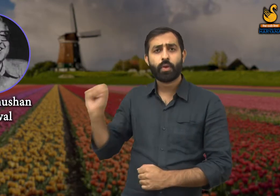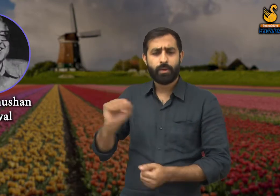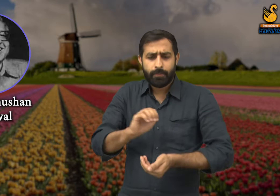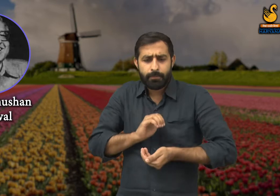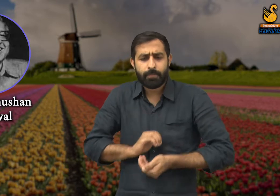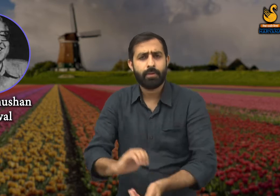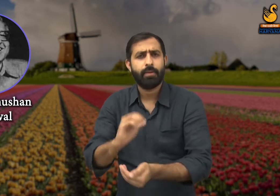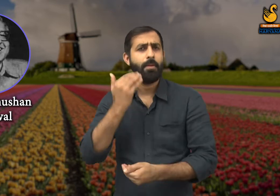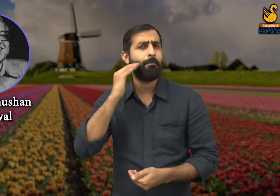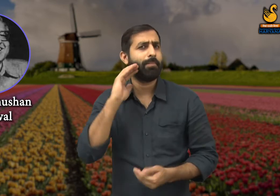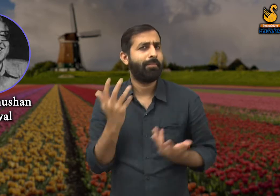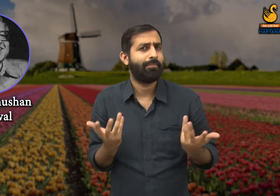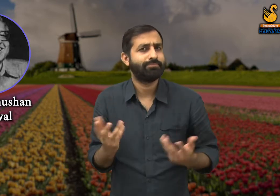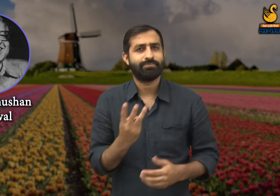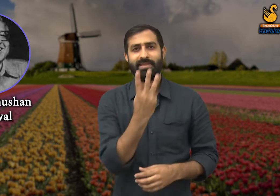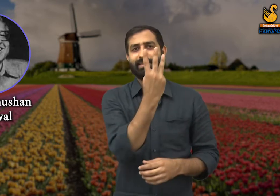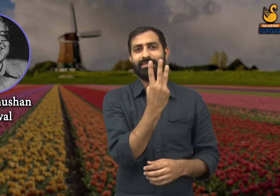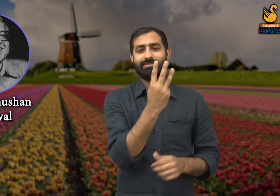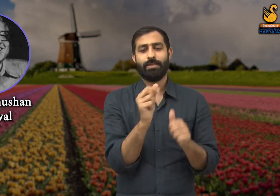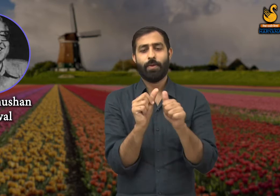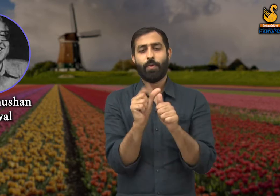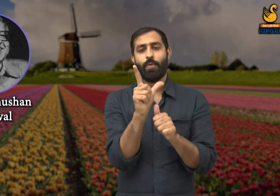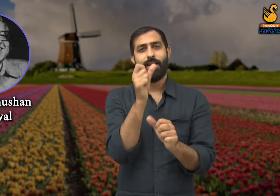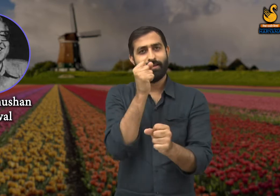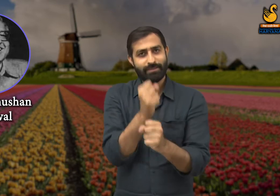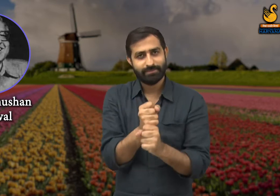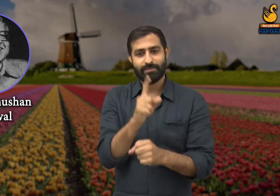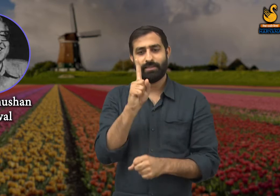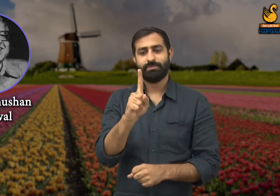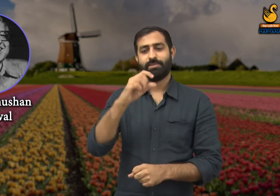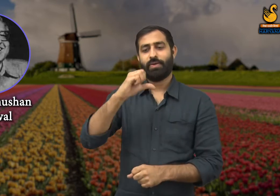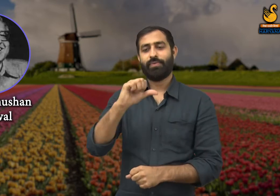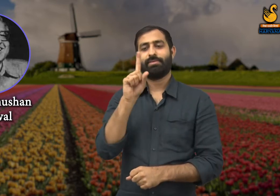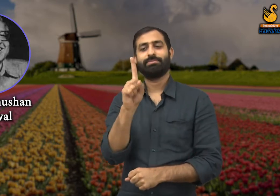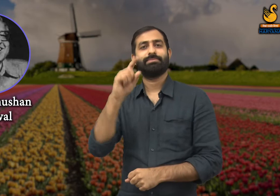इनका जन्म 3 अगस्त सन 1919 में हुआ था,